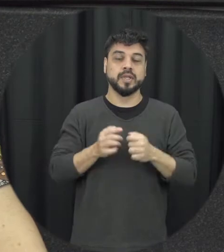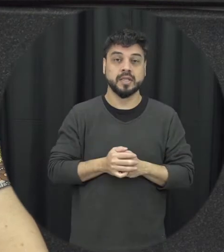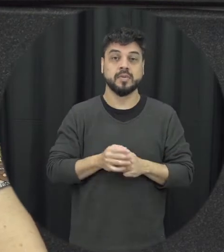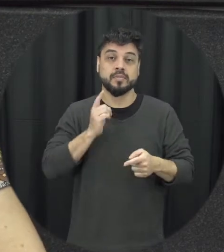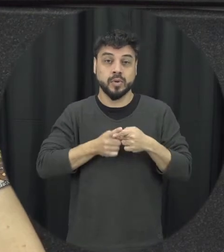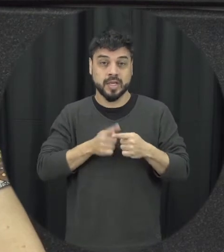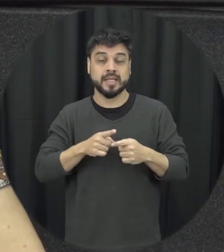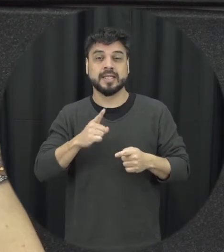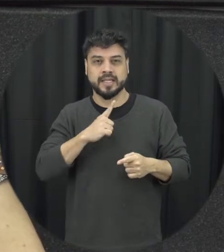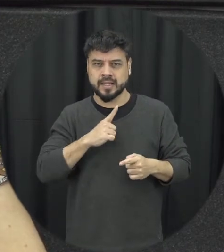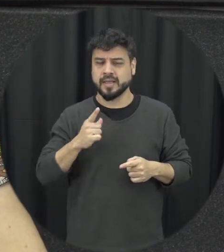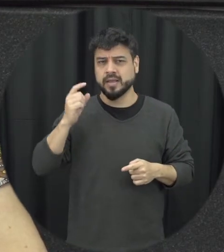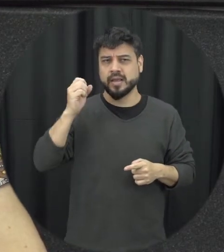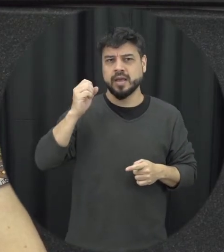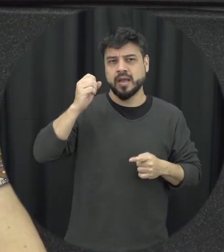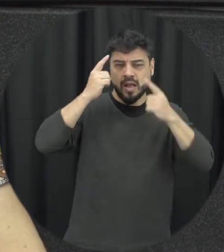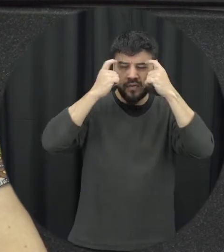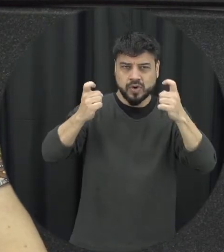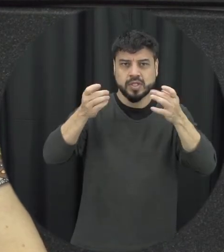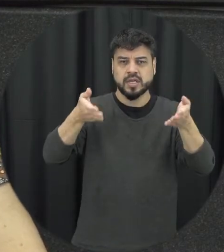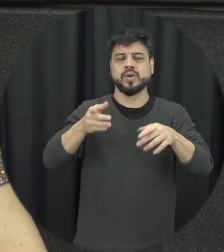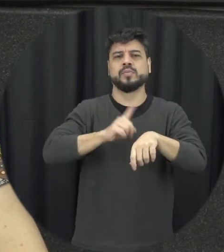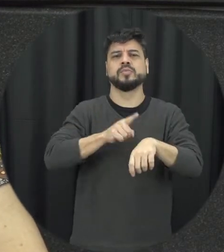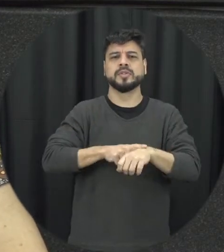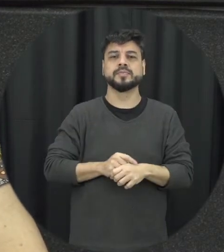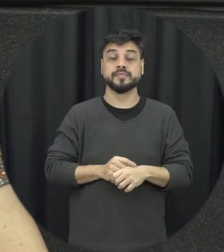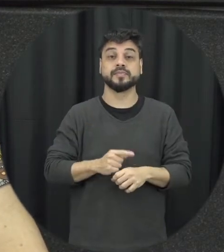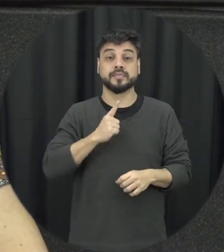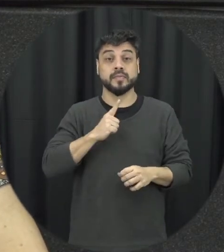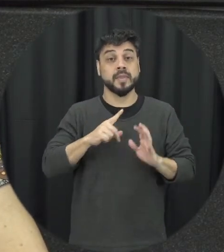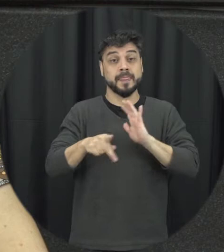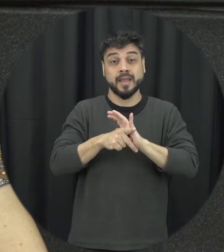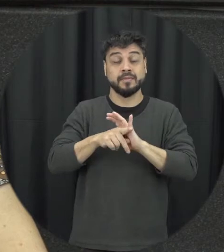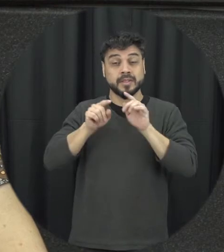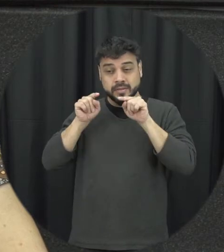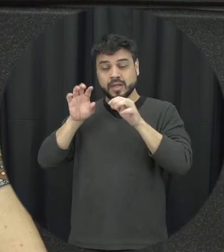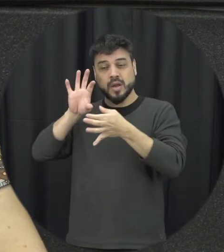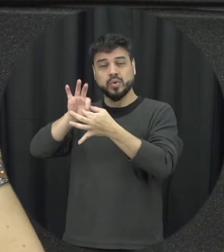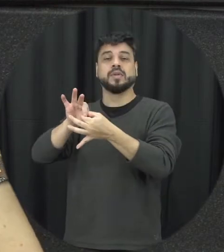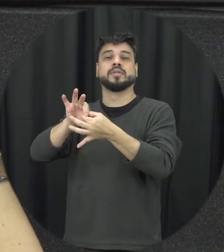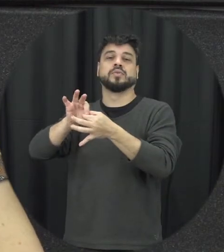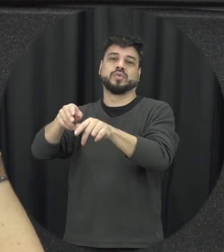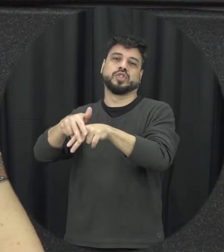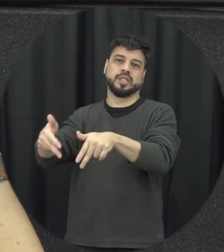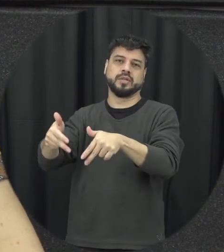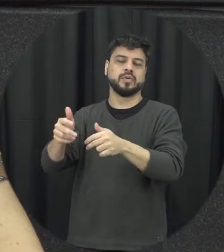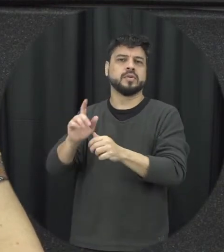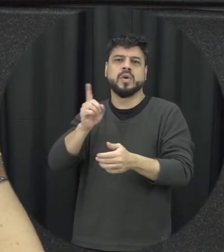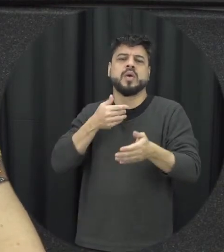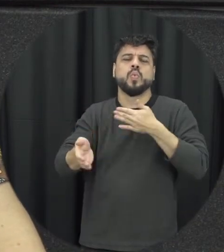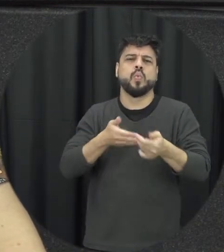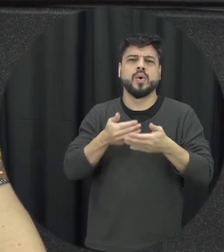no gênero não-violência qualquer é uma violência que acontece por ser mulher é uma violência que